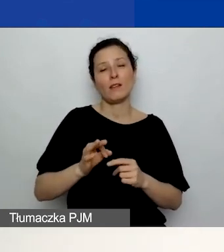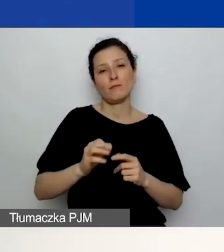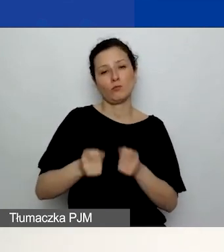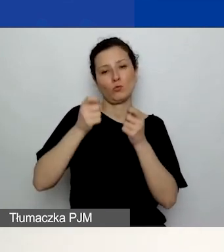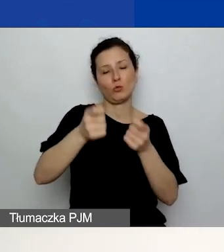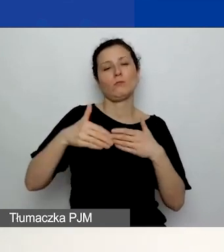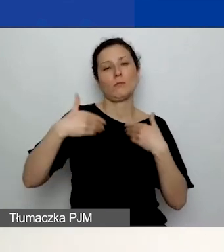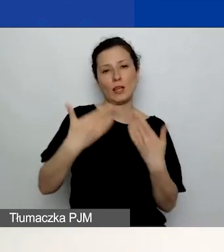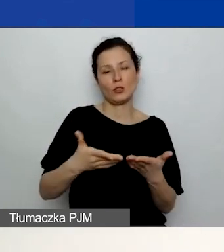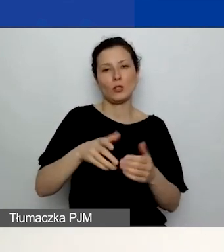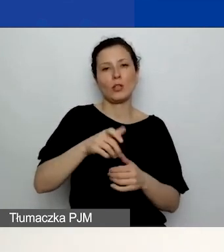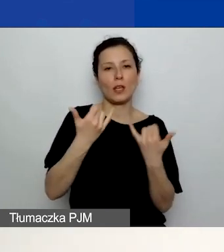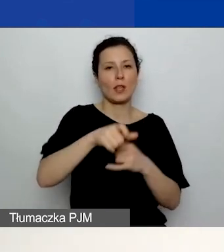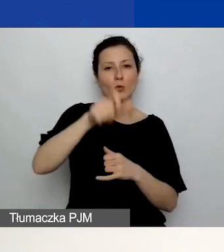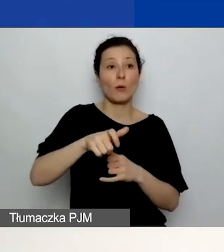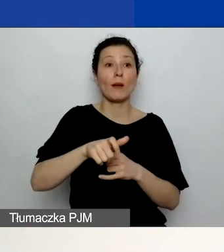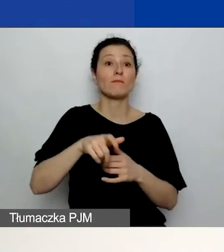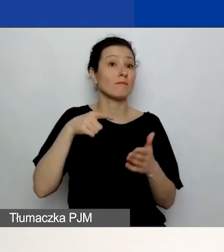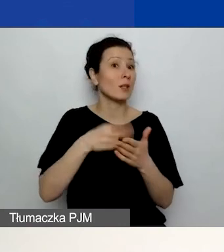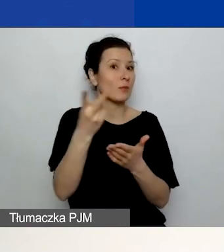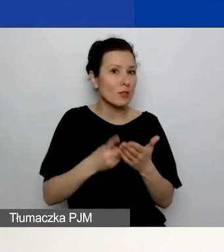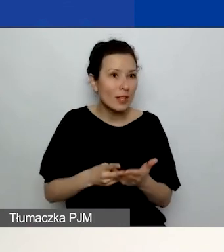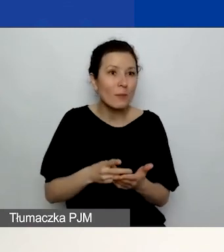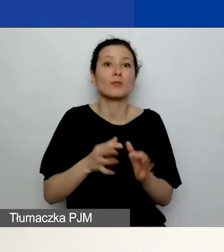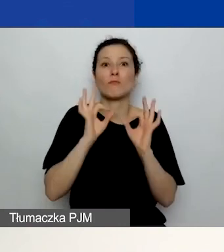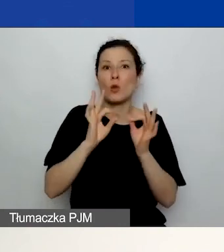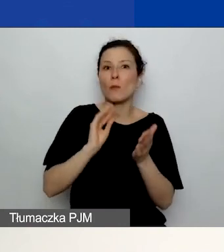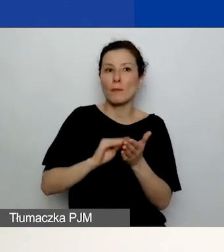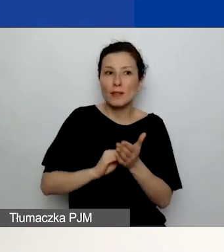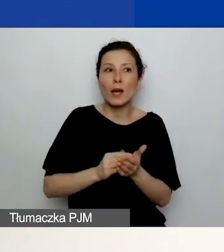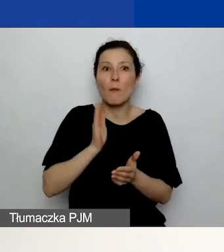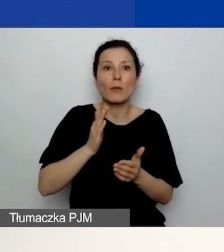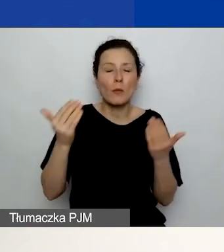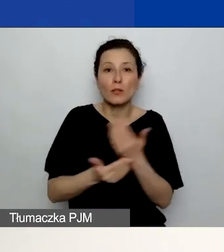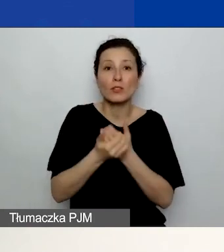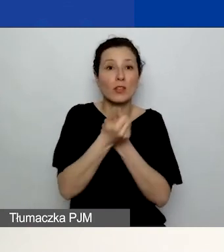która często ujawnia jakieś błędy czy niespójności, które możecie poprawić.